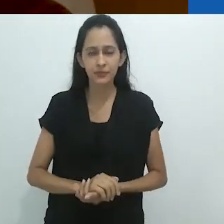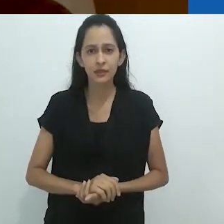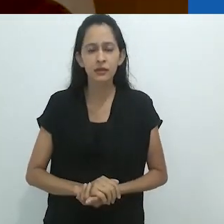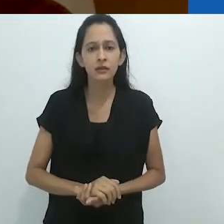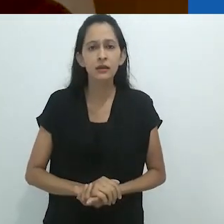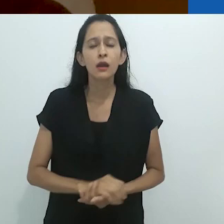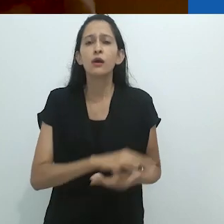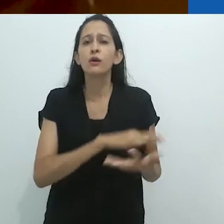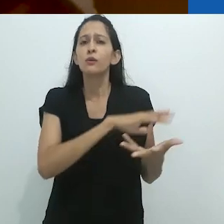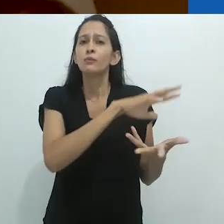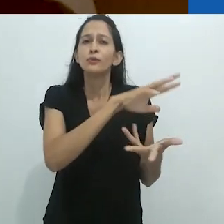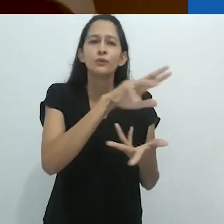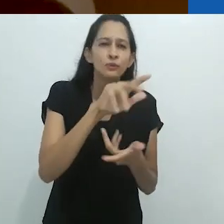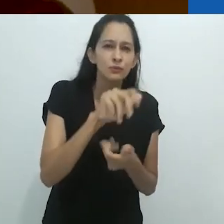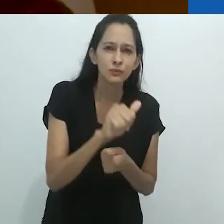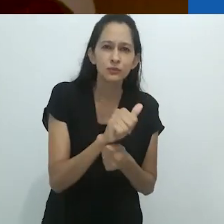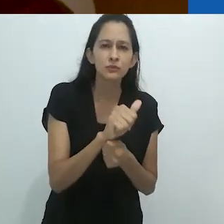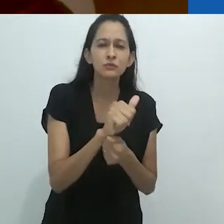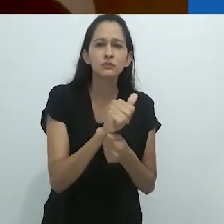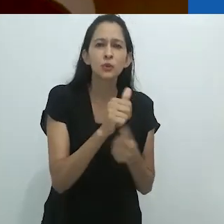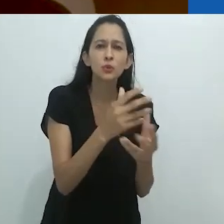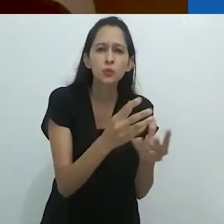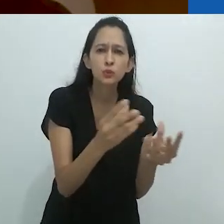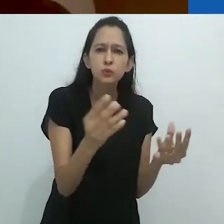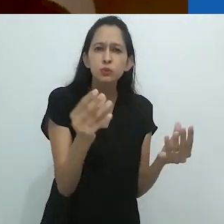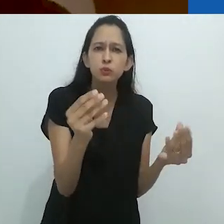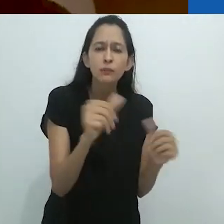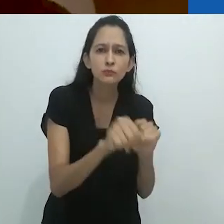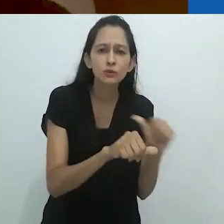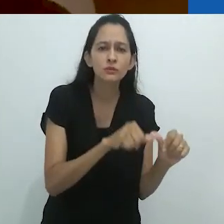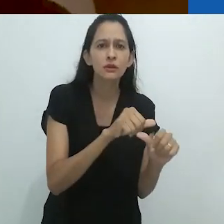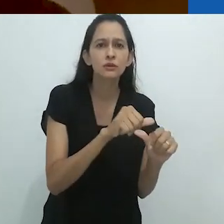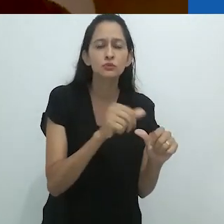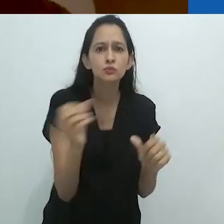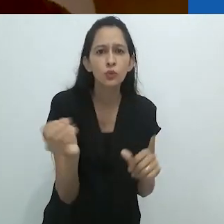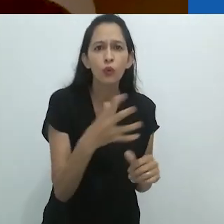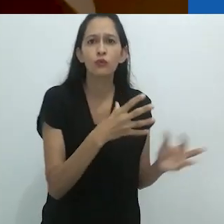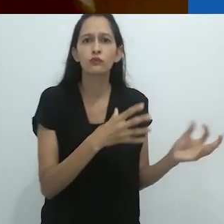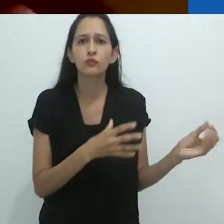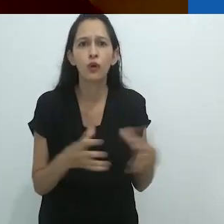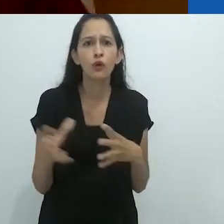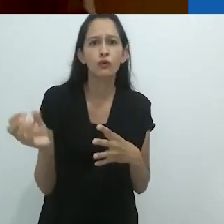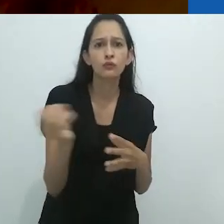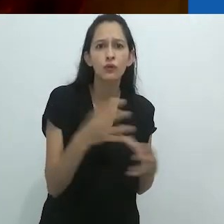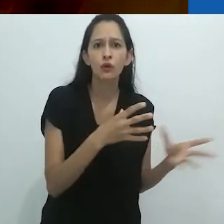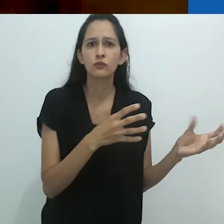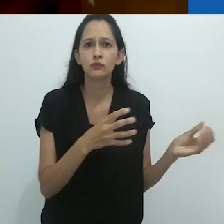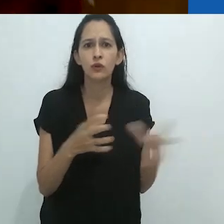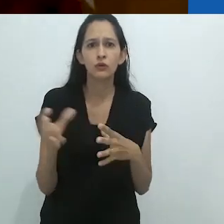e o mundo não está apenas desaparecendo, mas se reencantando.